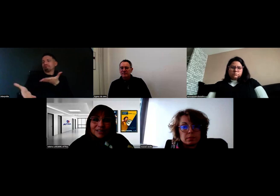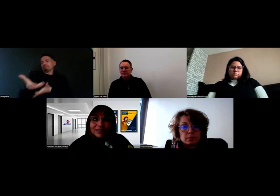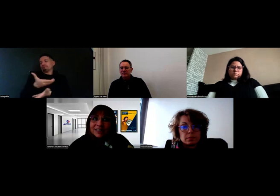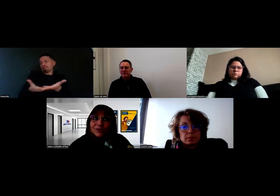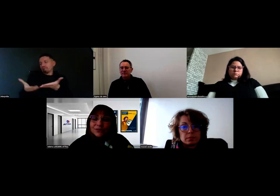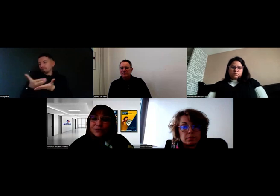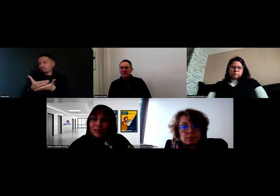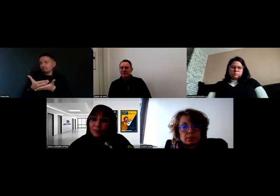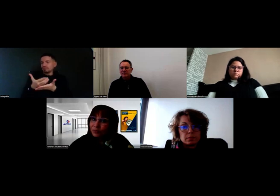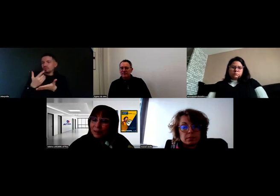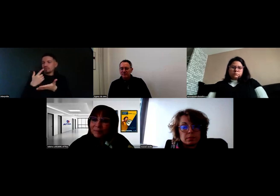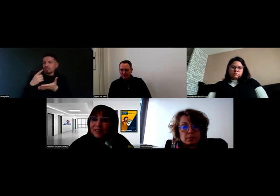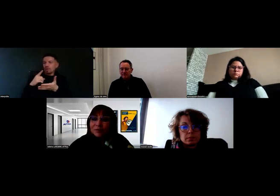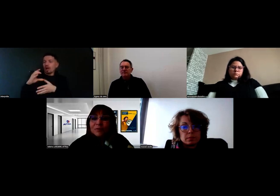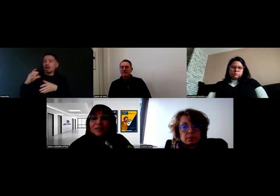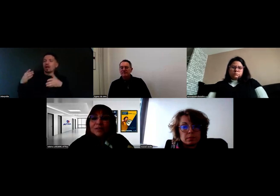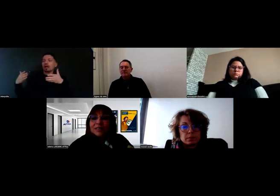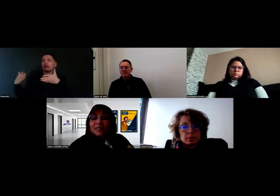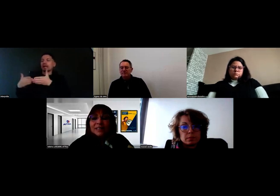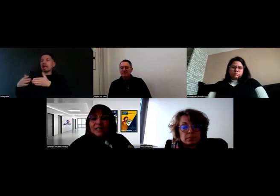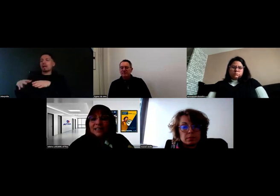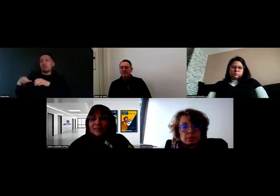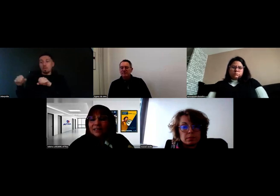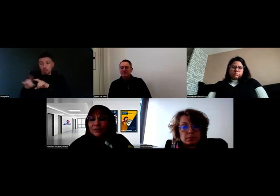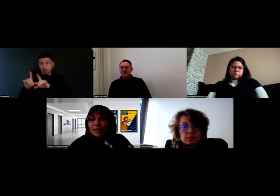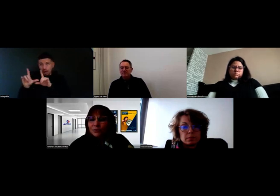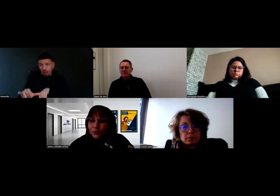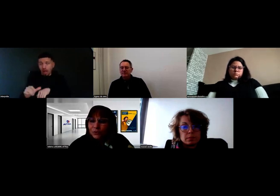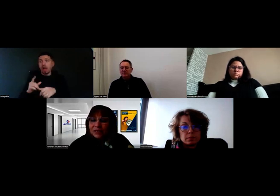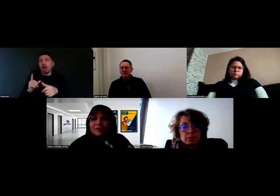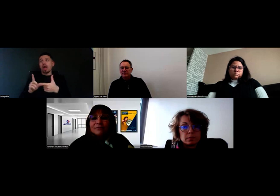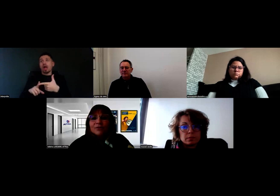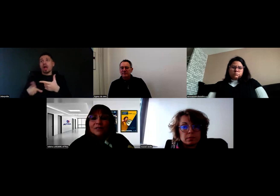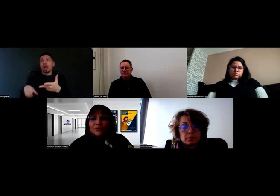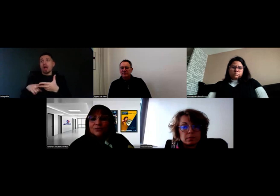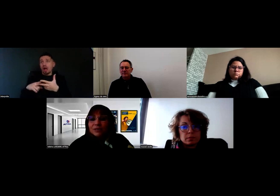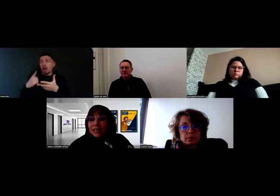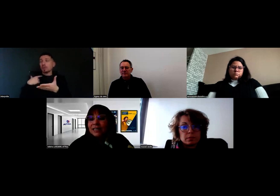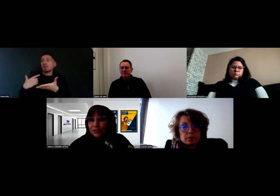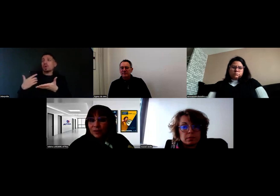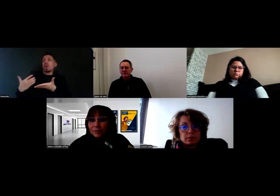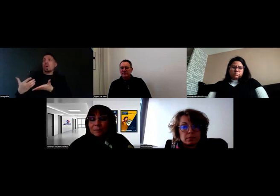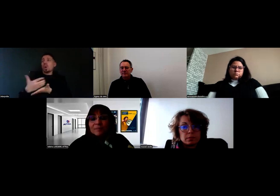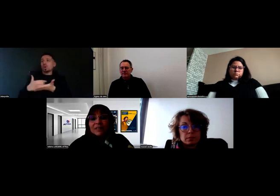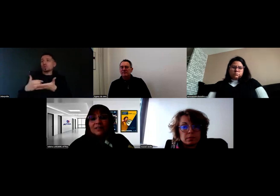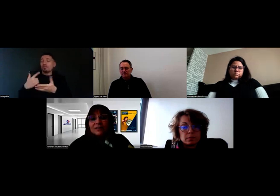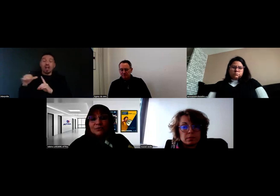avec le Cap Emploi qui accompagnait Will, avec la Ressource Handicap Formation, c'est-à-dire l'Agefiph.